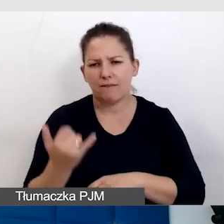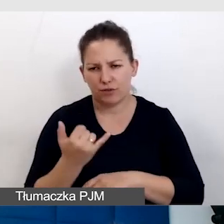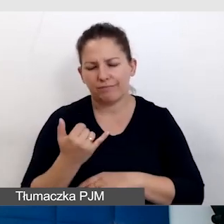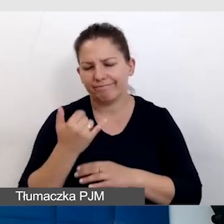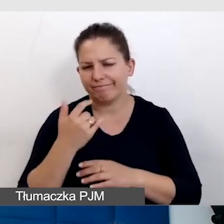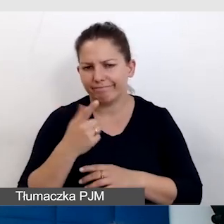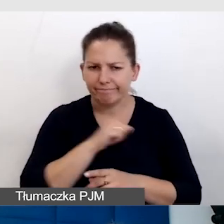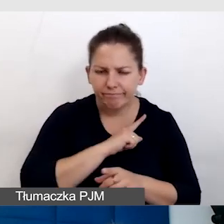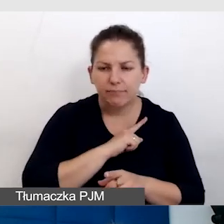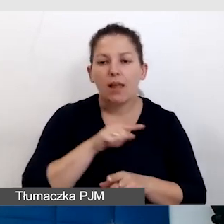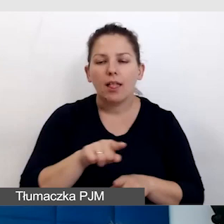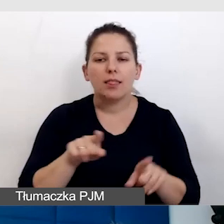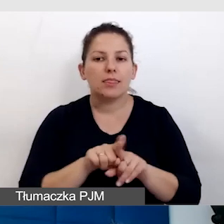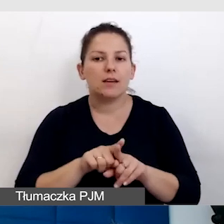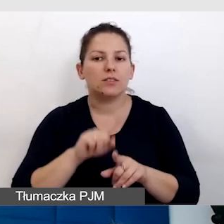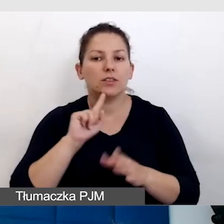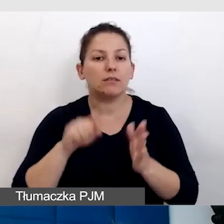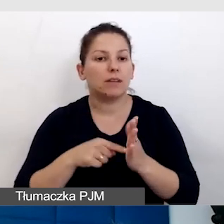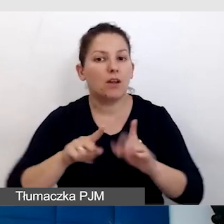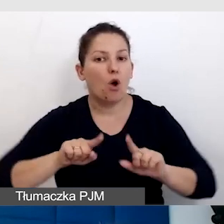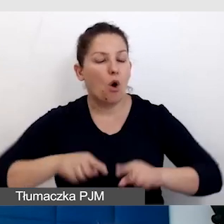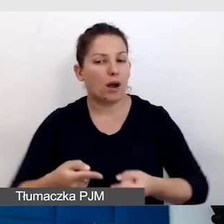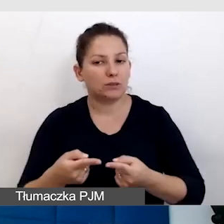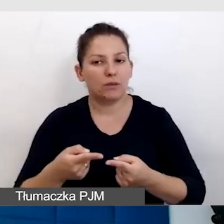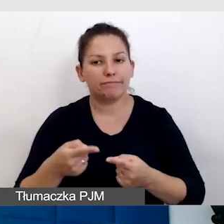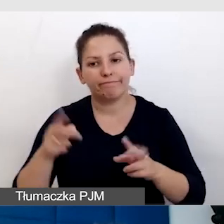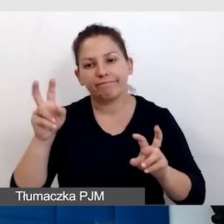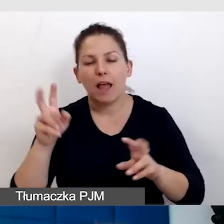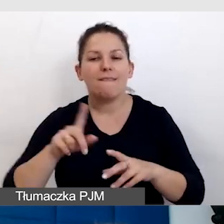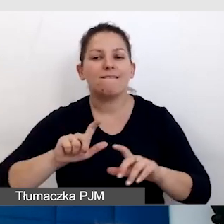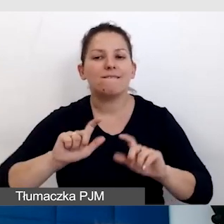zwłaszcza, kiedy organizujemy tak zwane wydarzenia hybrydowe.